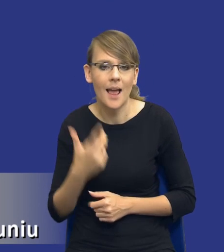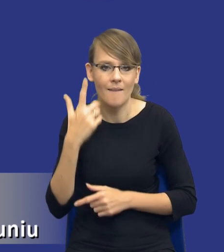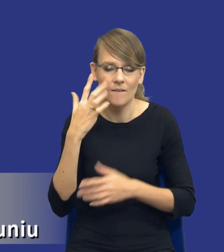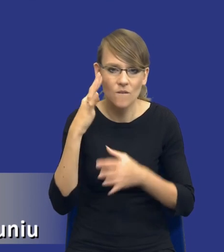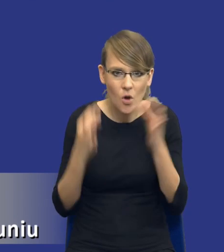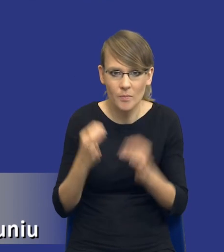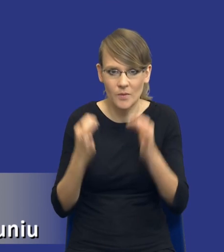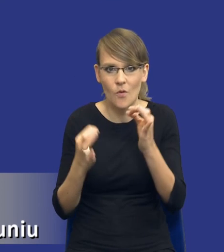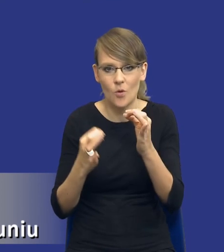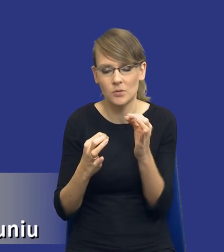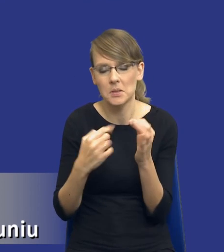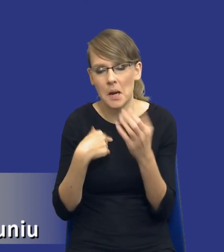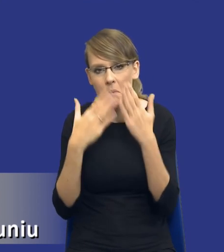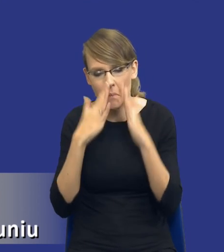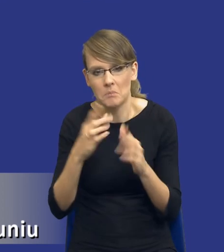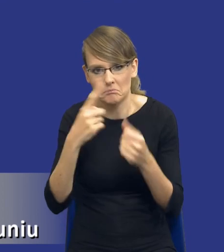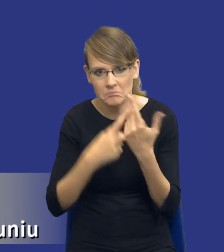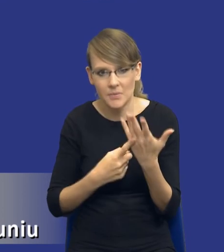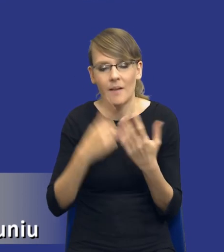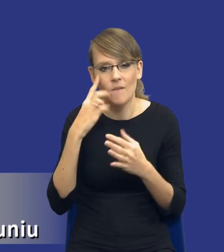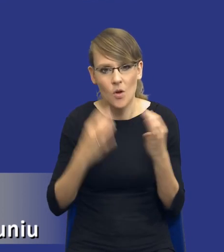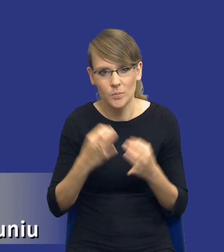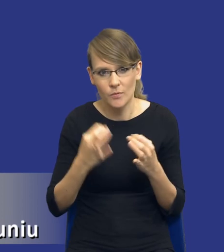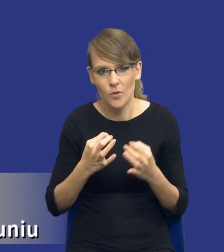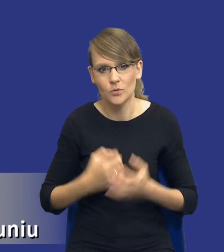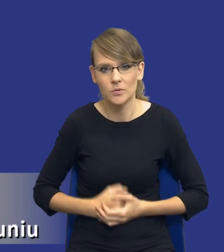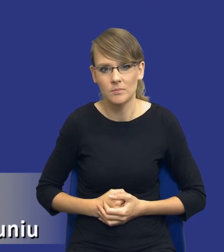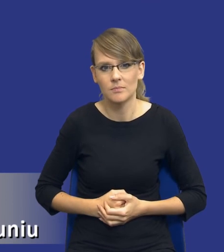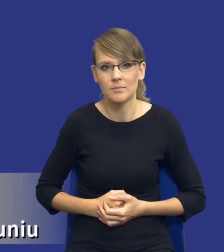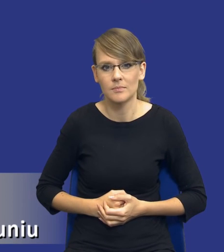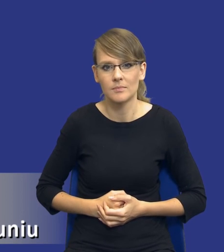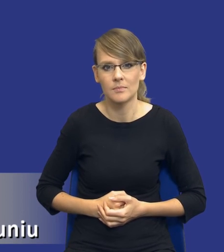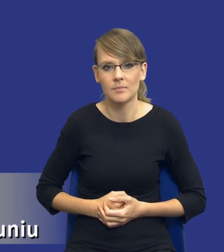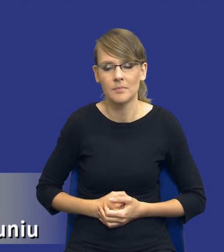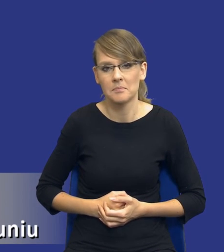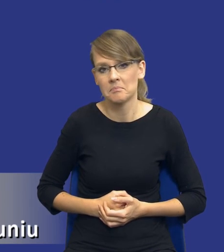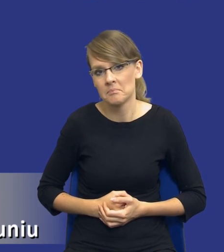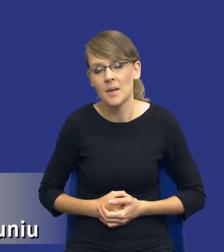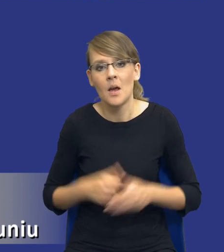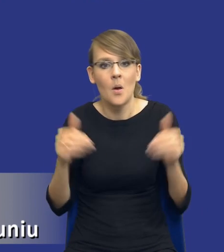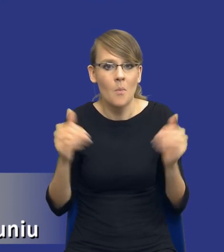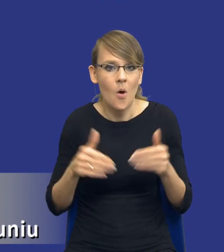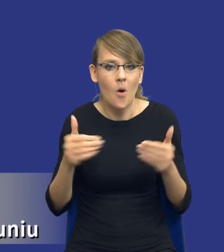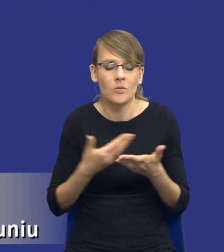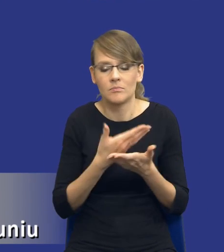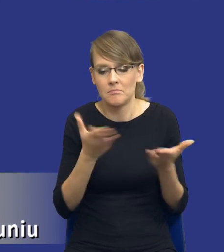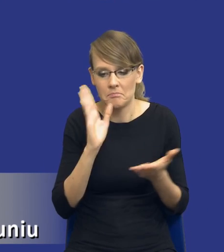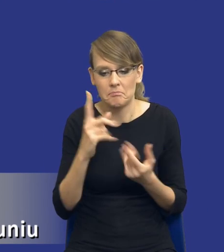przeze mnie wskazanych, które, które wydaje się, mogą się nasunąć na skutek